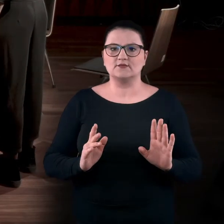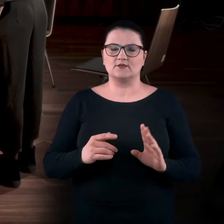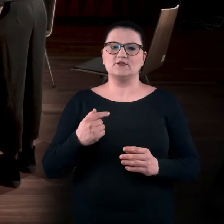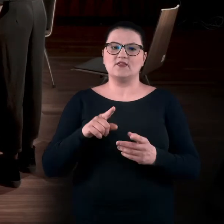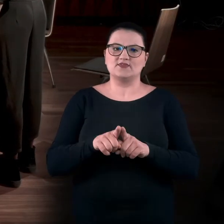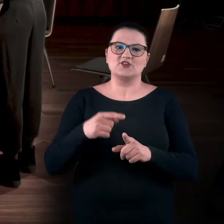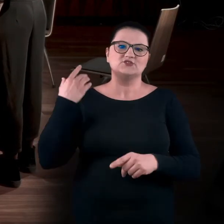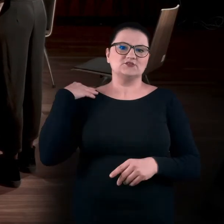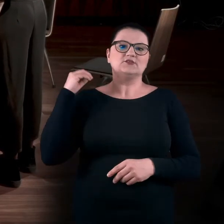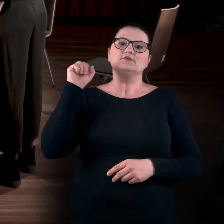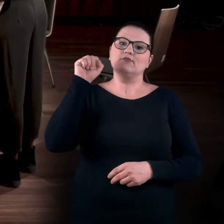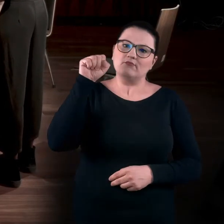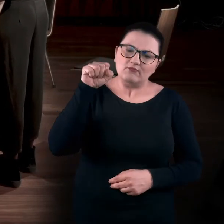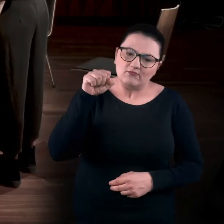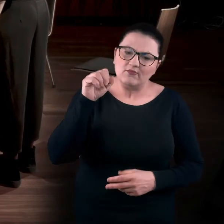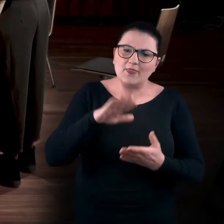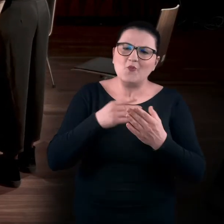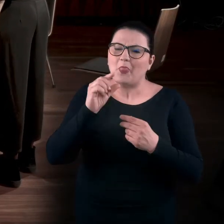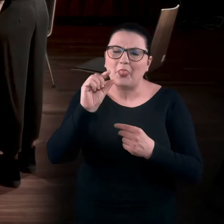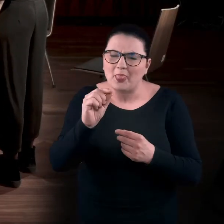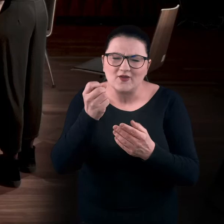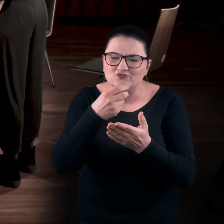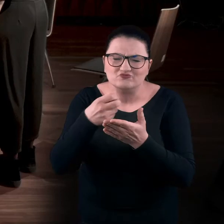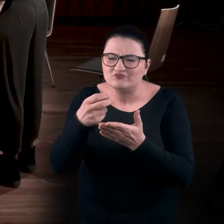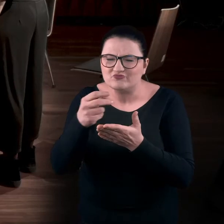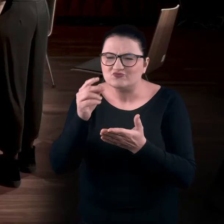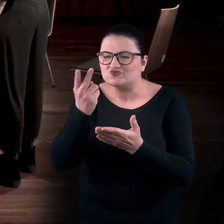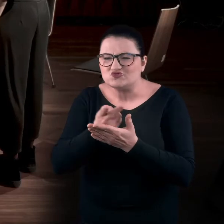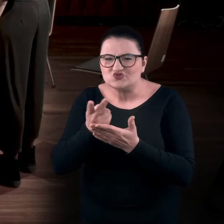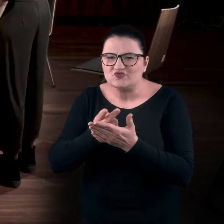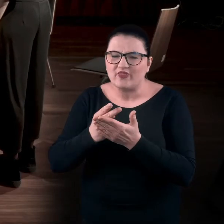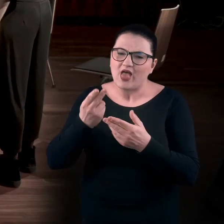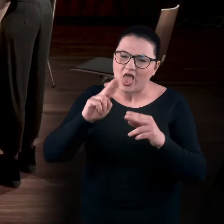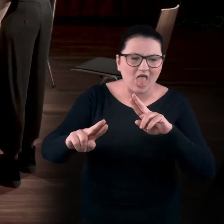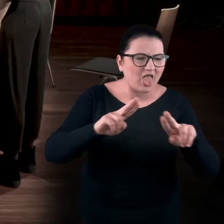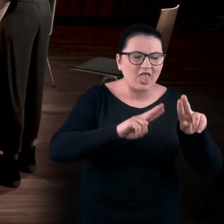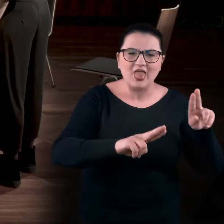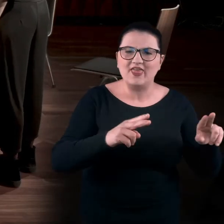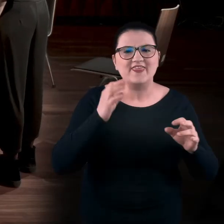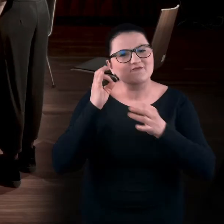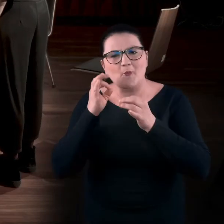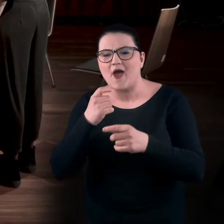Pochył taki, aby odczytać czasami niefortunnie umieszczoną informację o dziele.